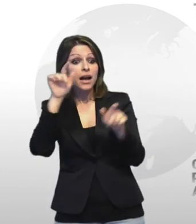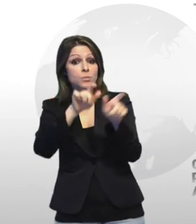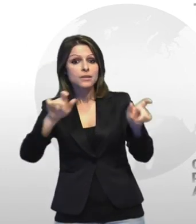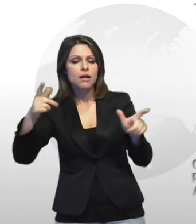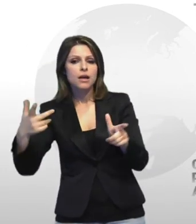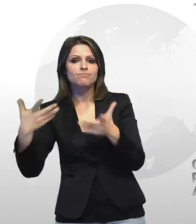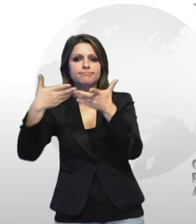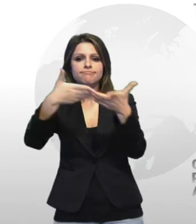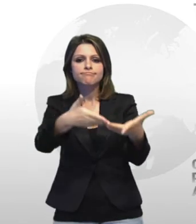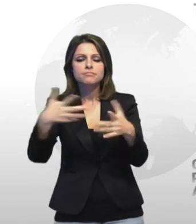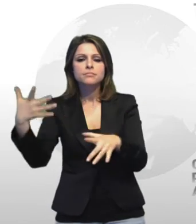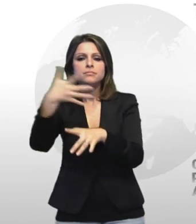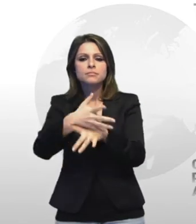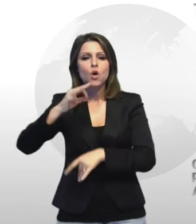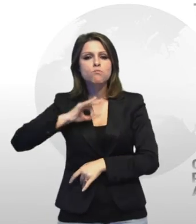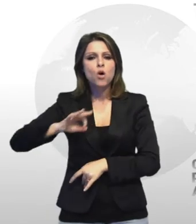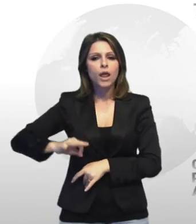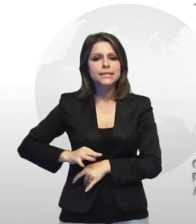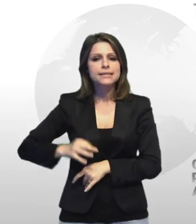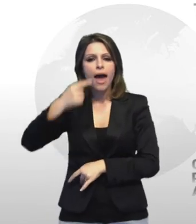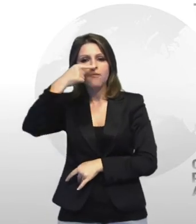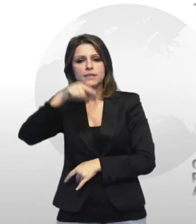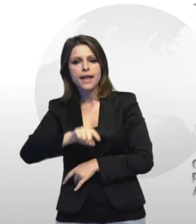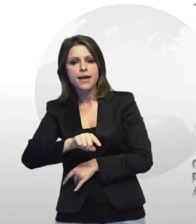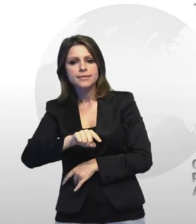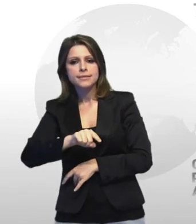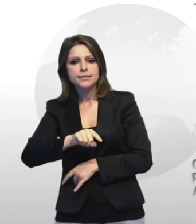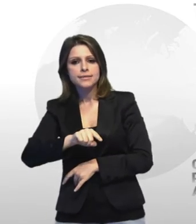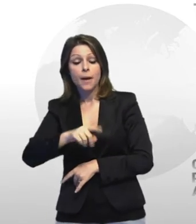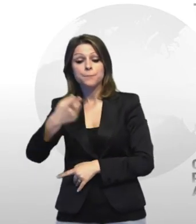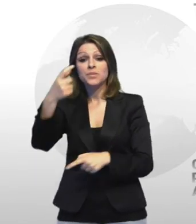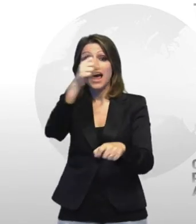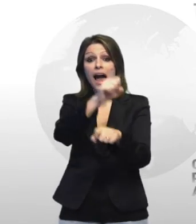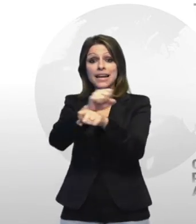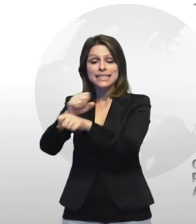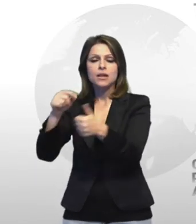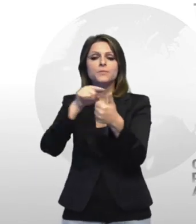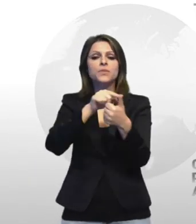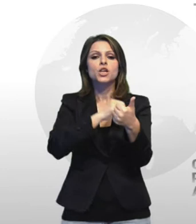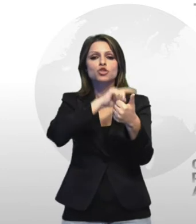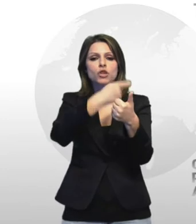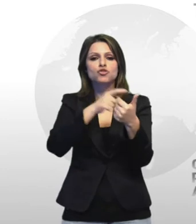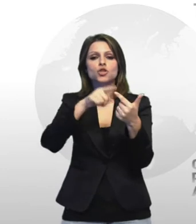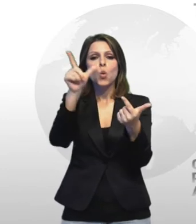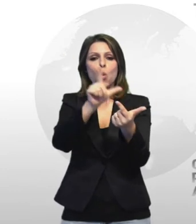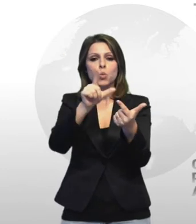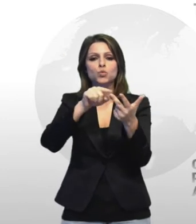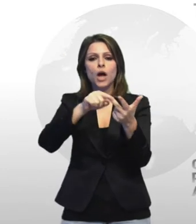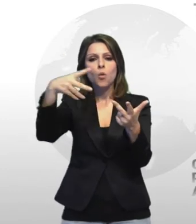intervenuti polizia e guardia di finanza gli arrestati sono giacinto luciano e massimiliano lanucara